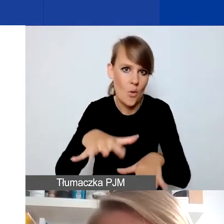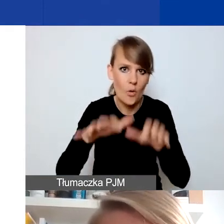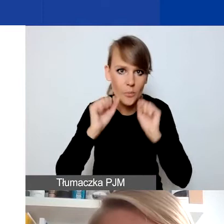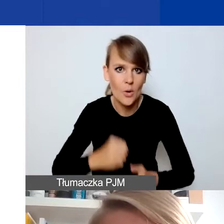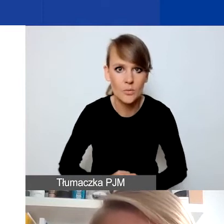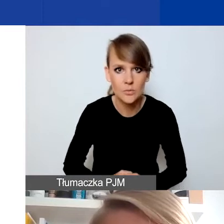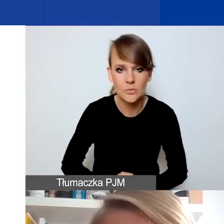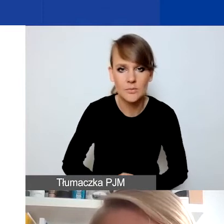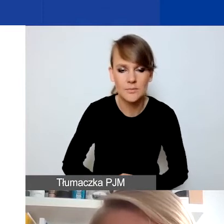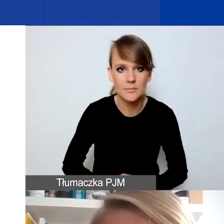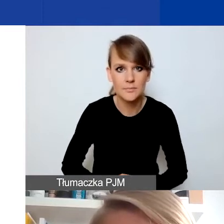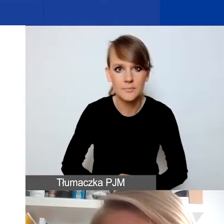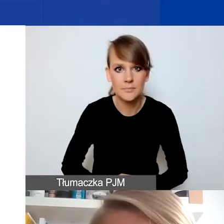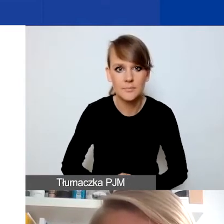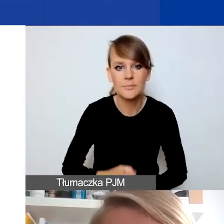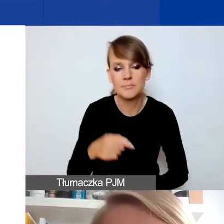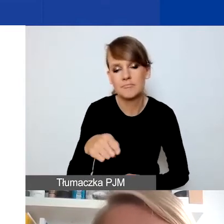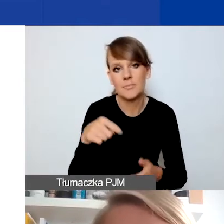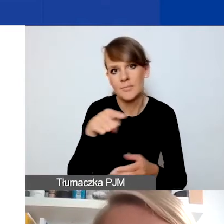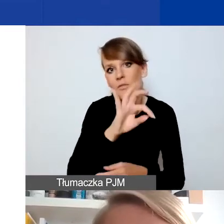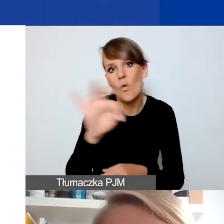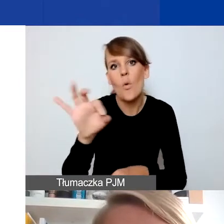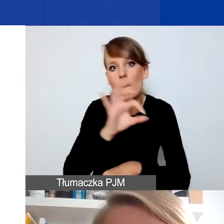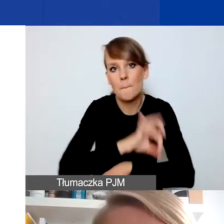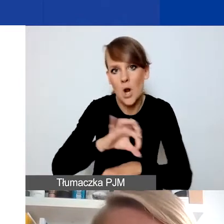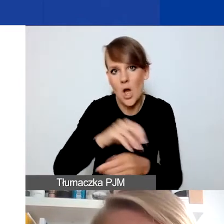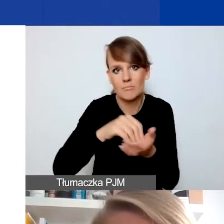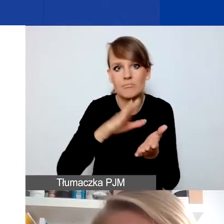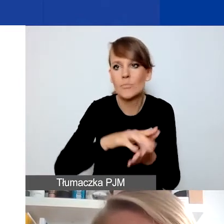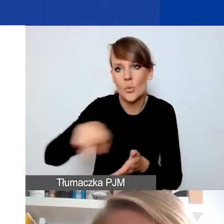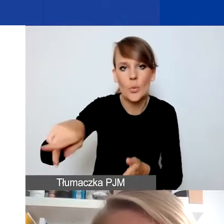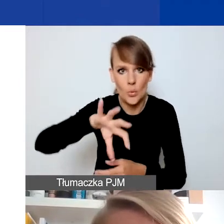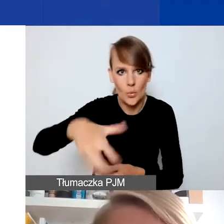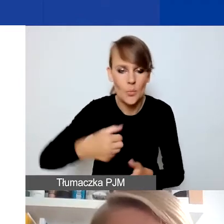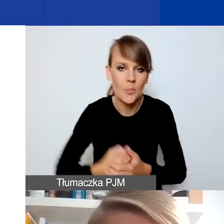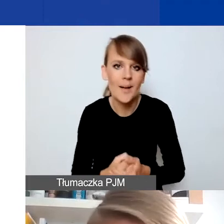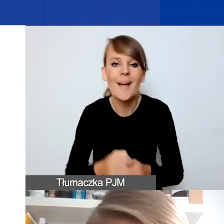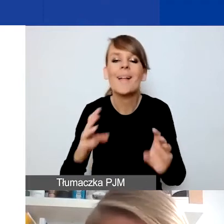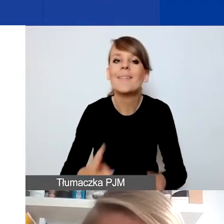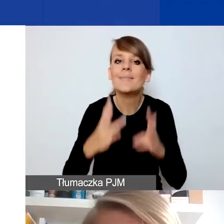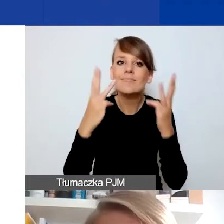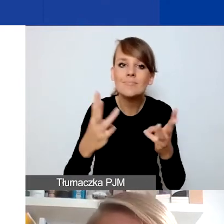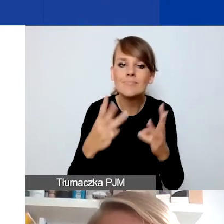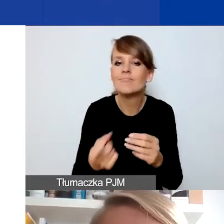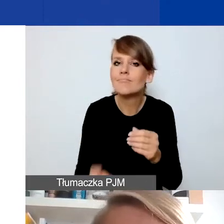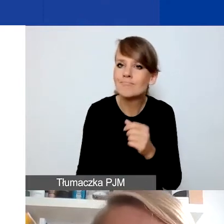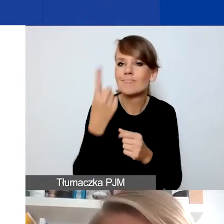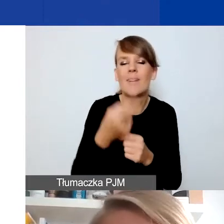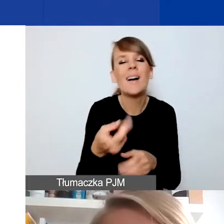których określicie w waszym projekcie. Najistotniejsza jest nadzwyczajność, jeśli mogę użyć tego słowa,